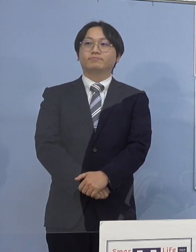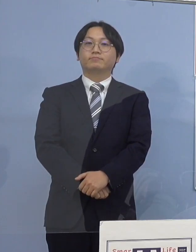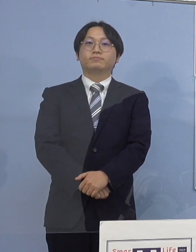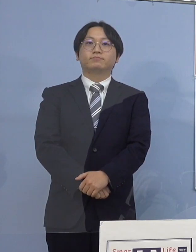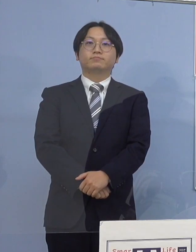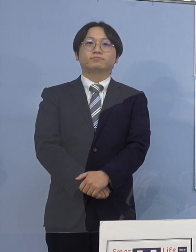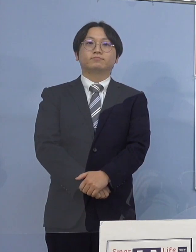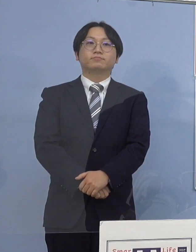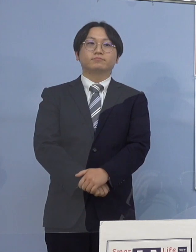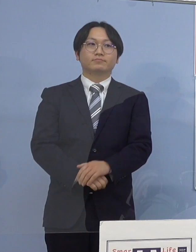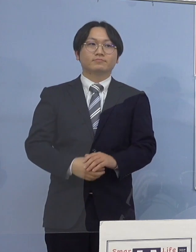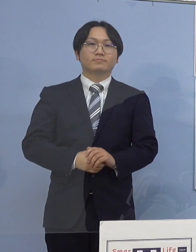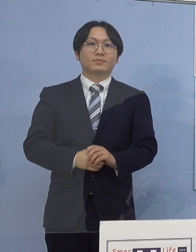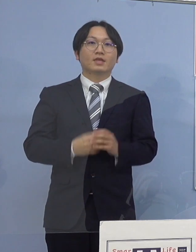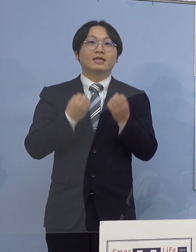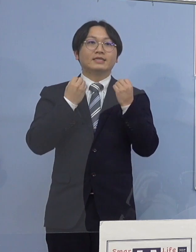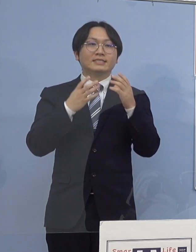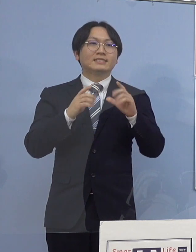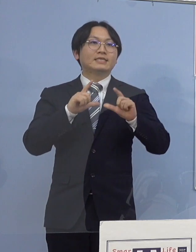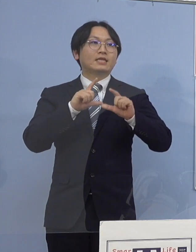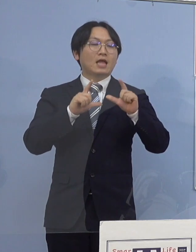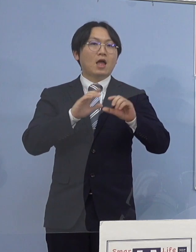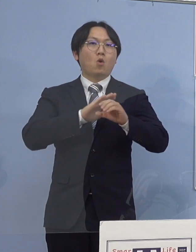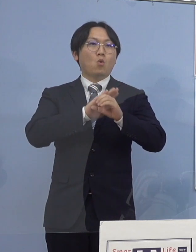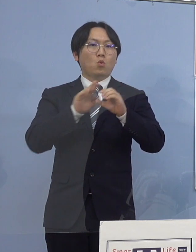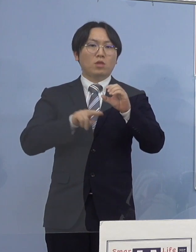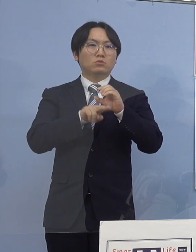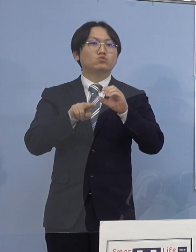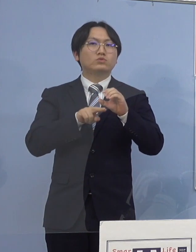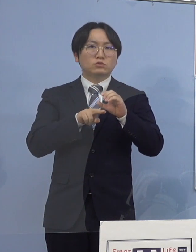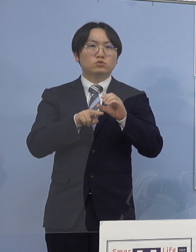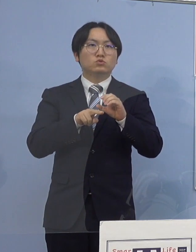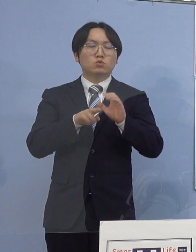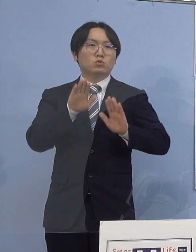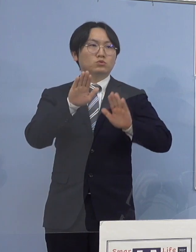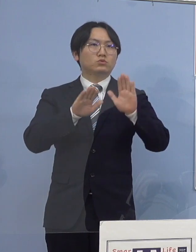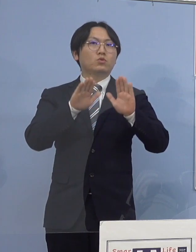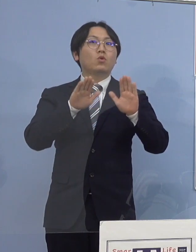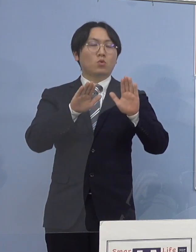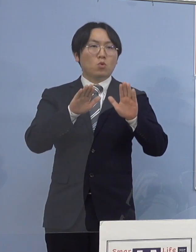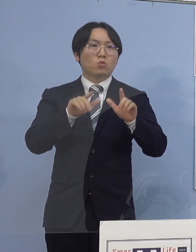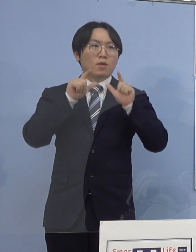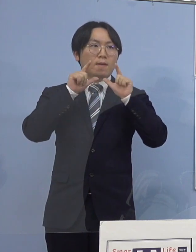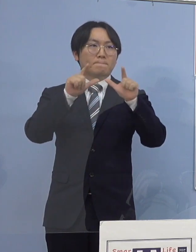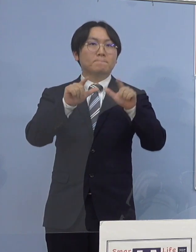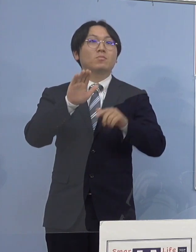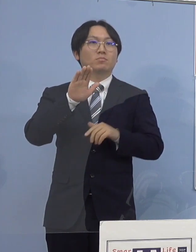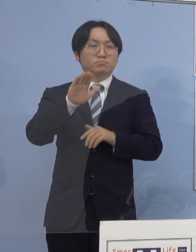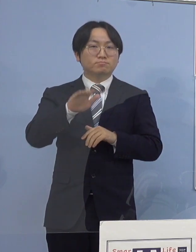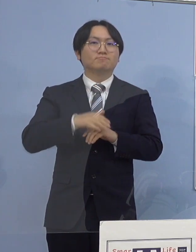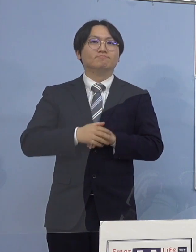（知事） それでは新型コロナウイルス感染症の 発生につきまして発表させていただきます